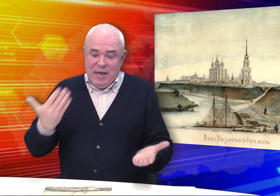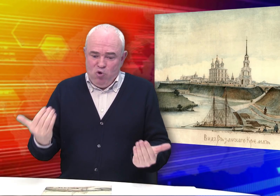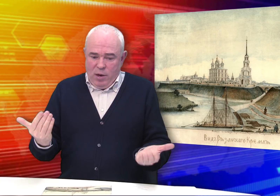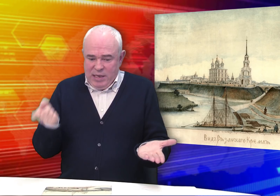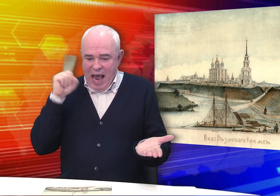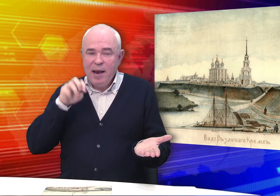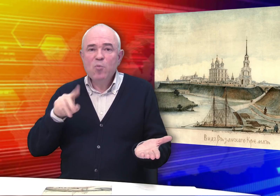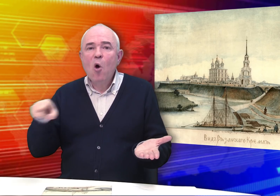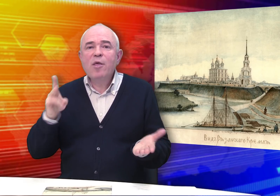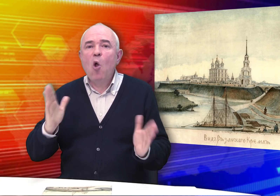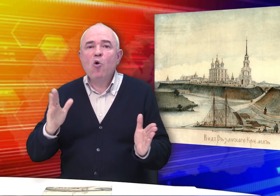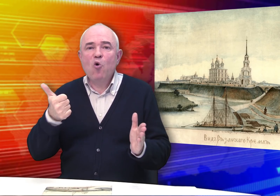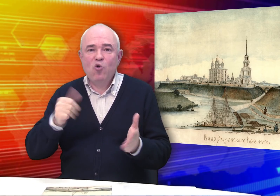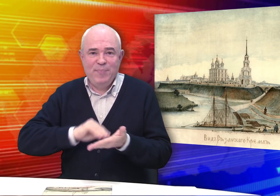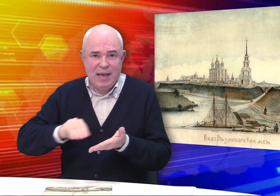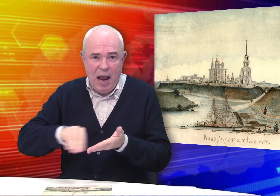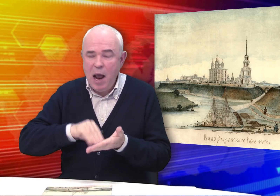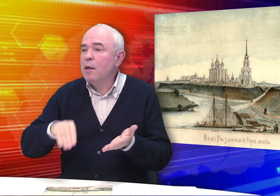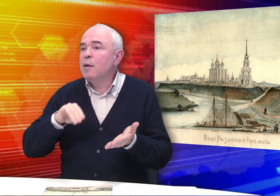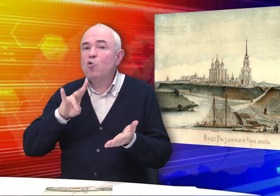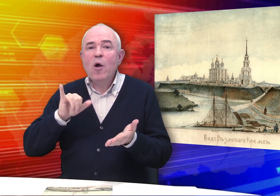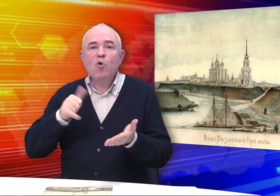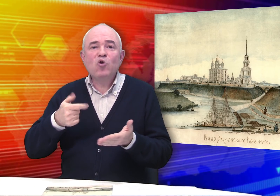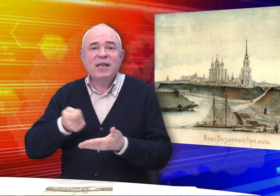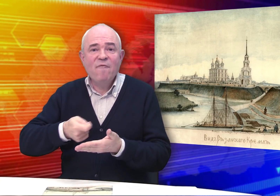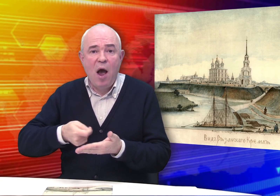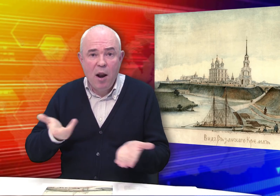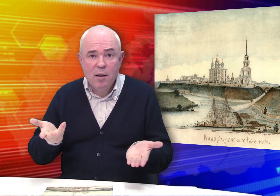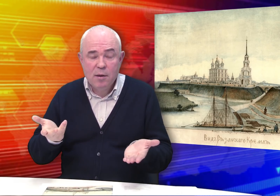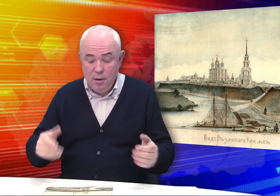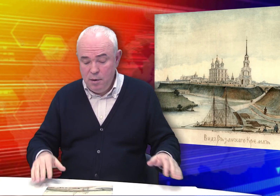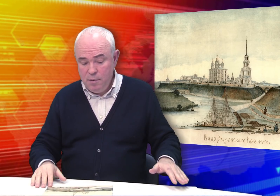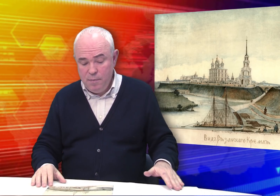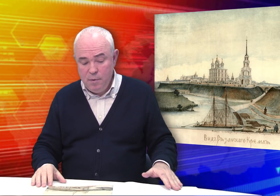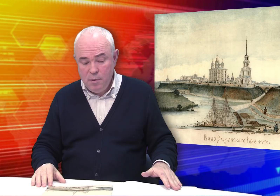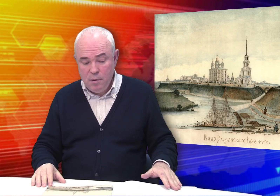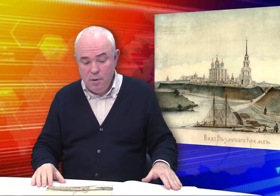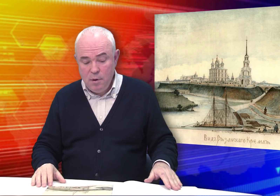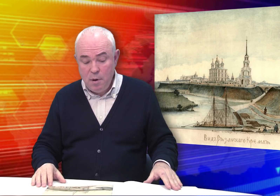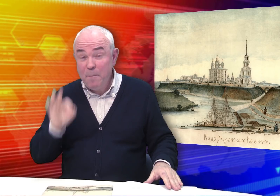Но мы знаем, что Бровкин не только хорошо писал, но и хорошо рисовал.